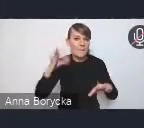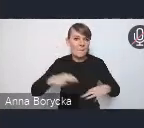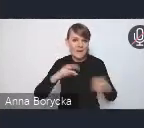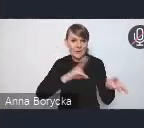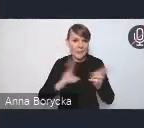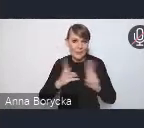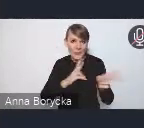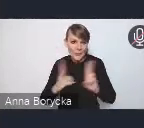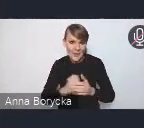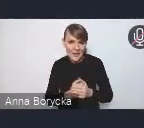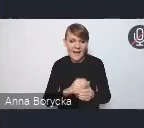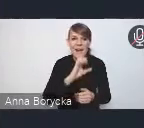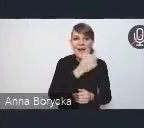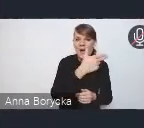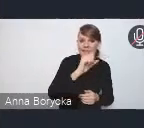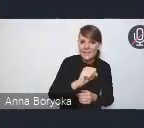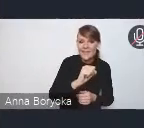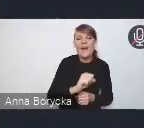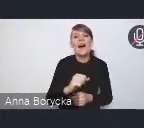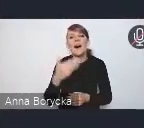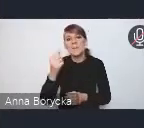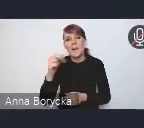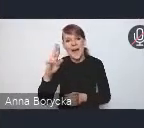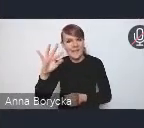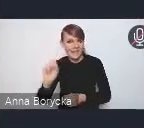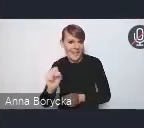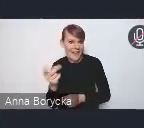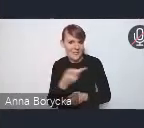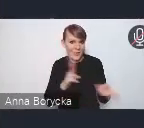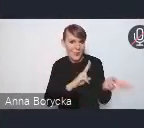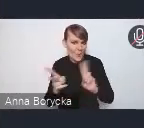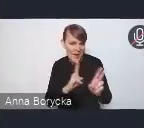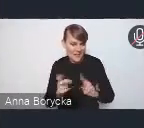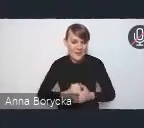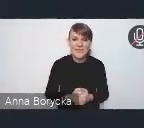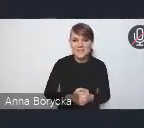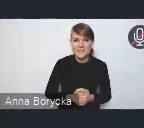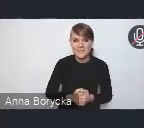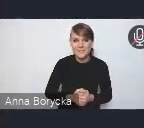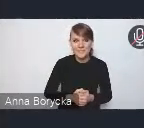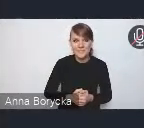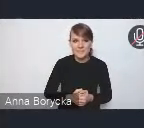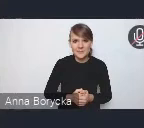panią Annę i panią Martę. Pozwolę sobie powiedzieć,